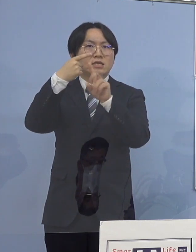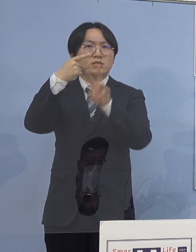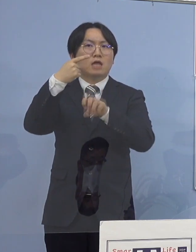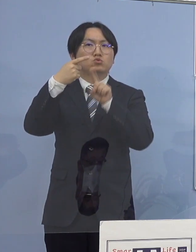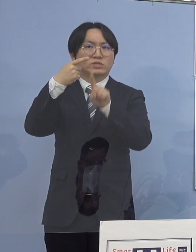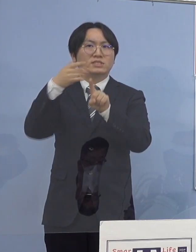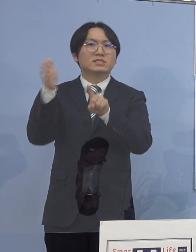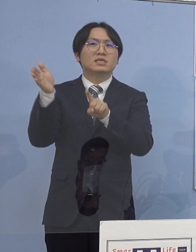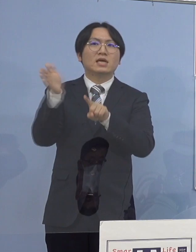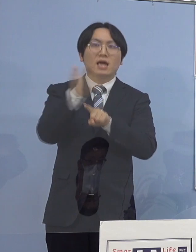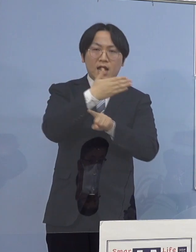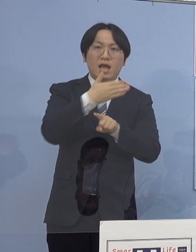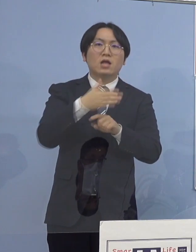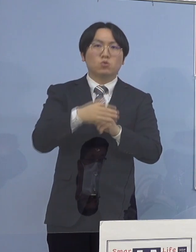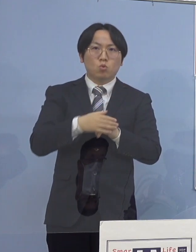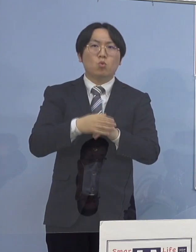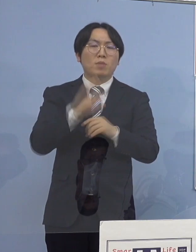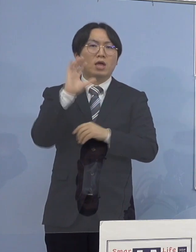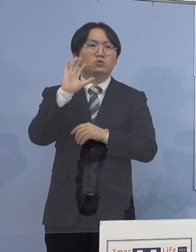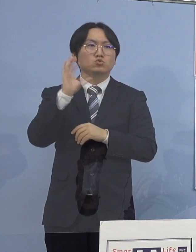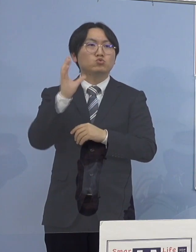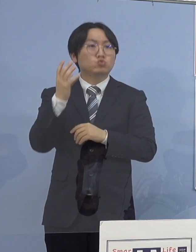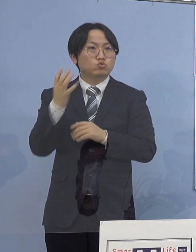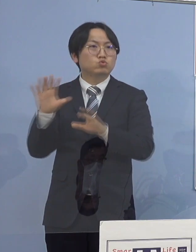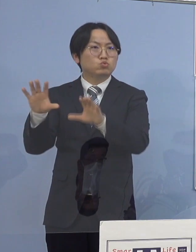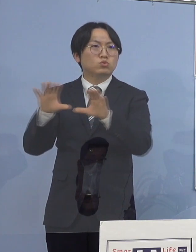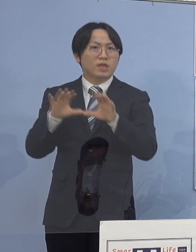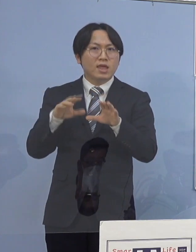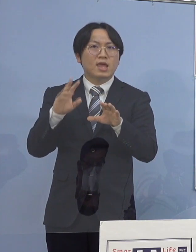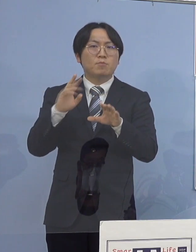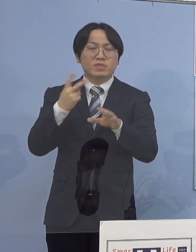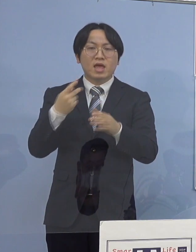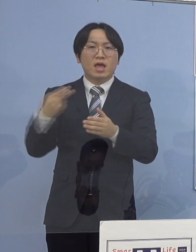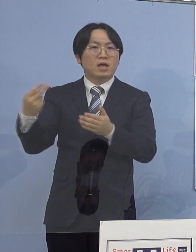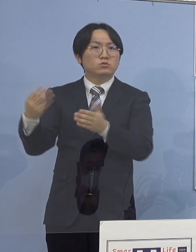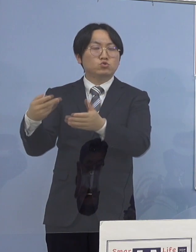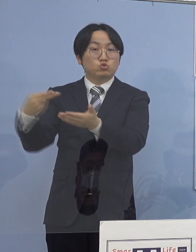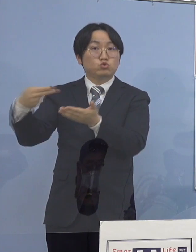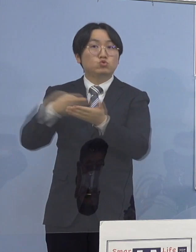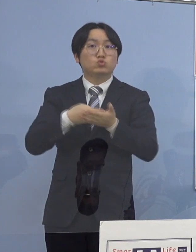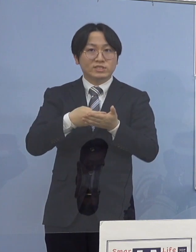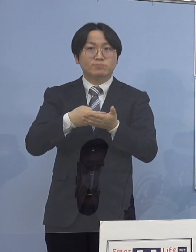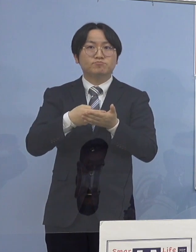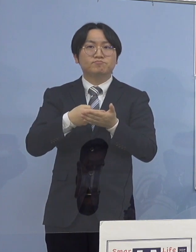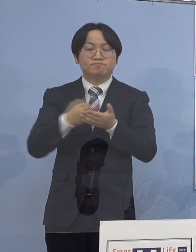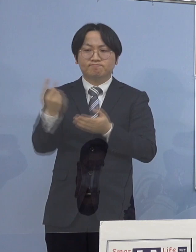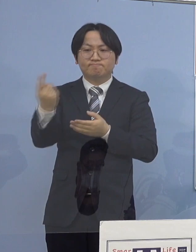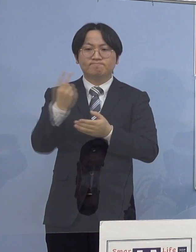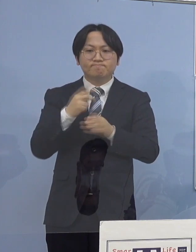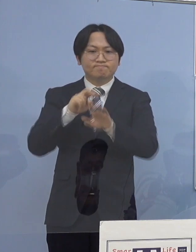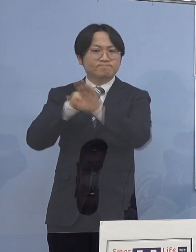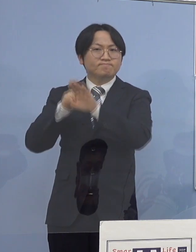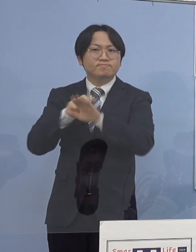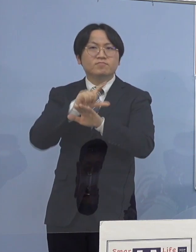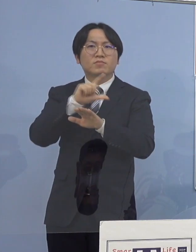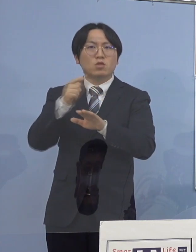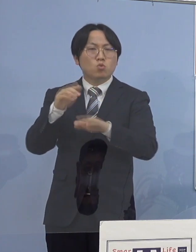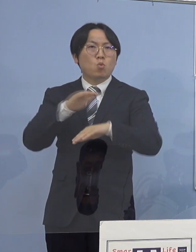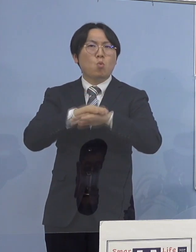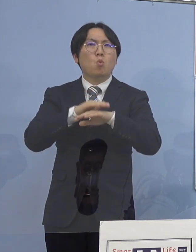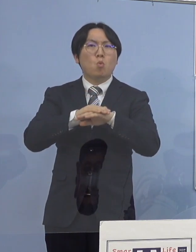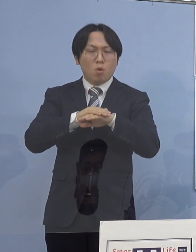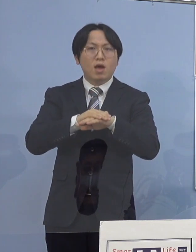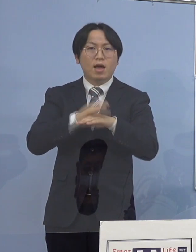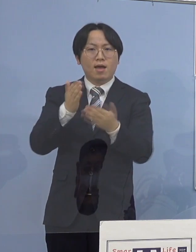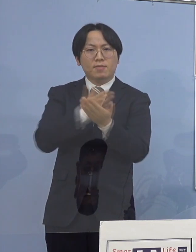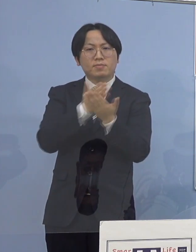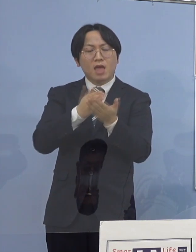以降の救急、外来、入院の受入対応について 決定することといたしております